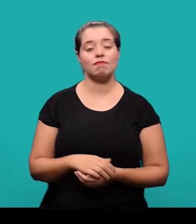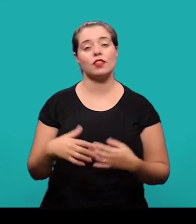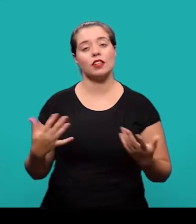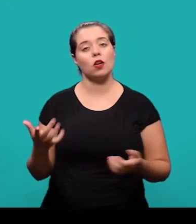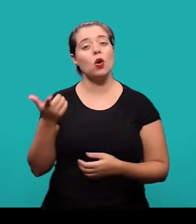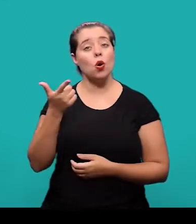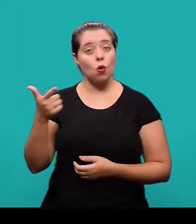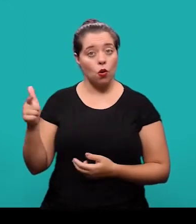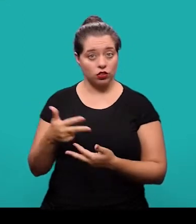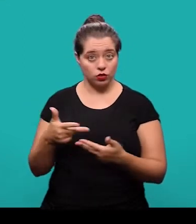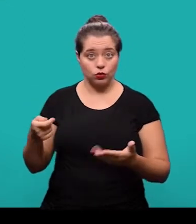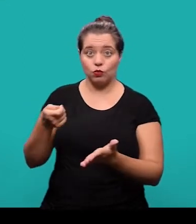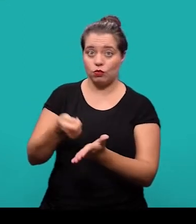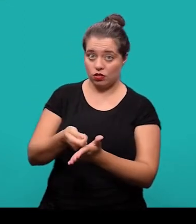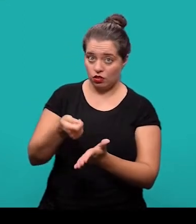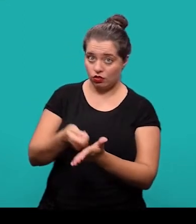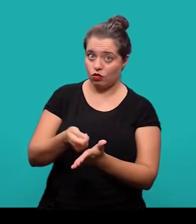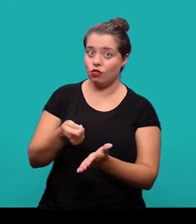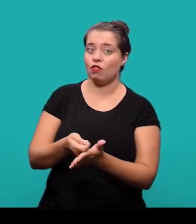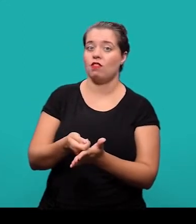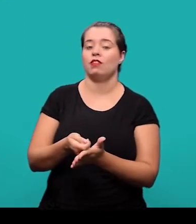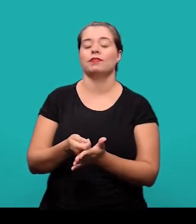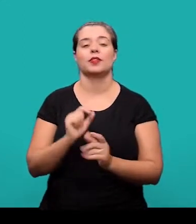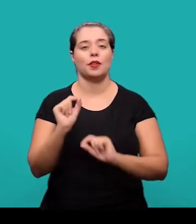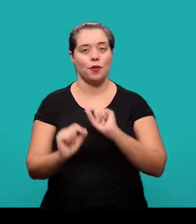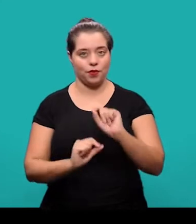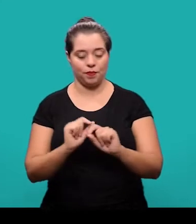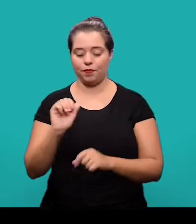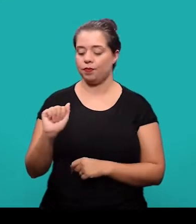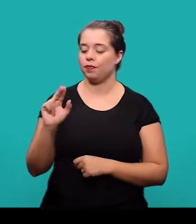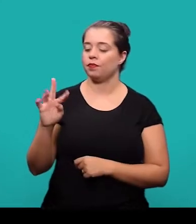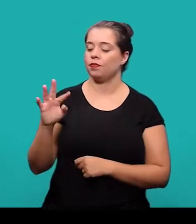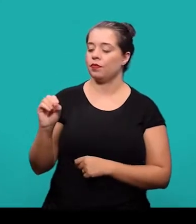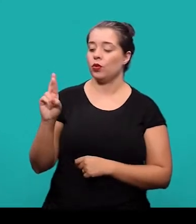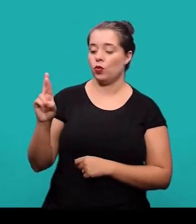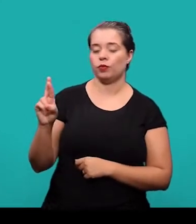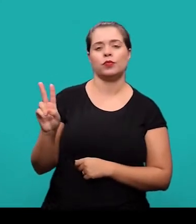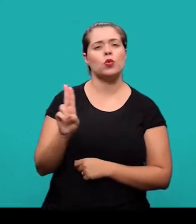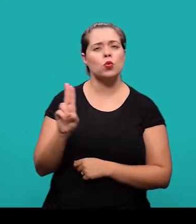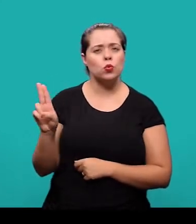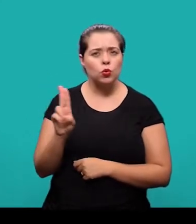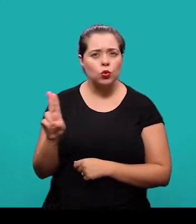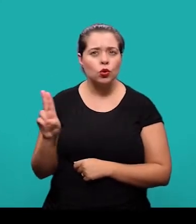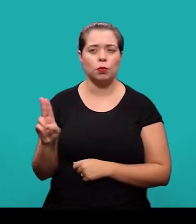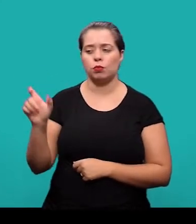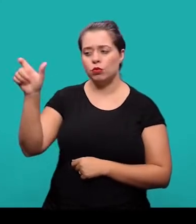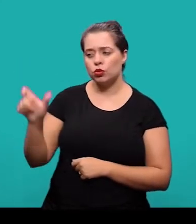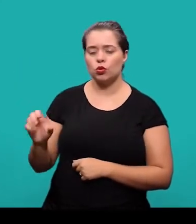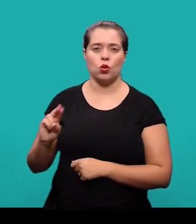O segundo elemento pré-textual, que também é obrigatório é o autor. O nome do autor ou dos autores do artigo